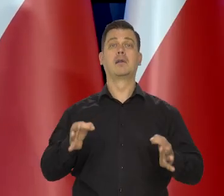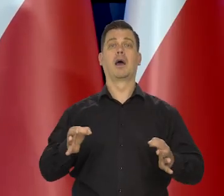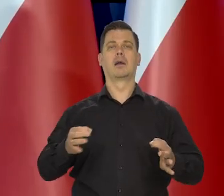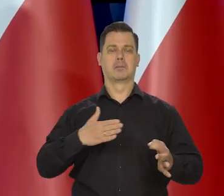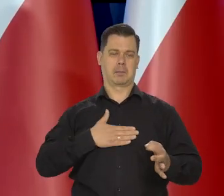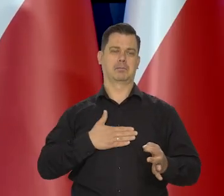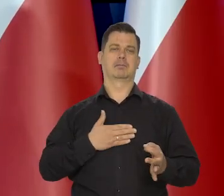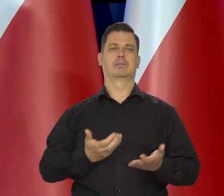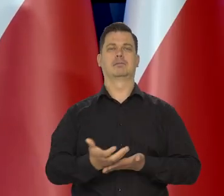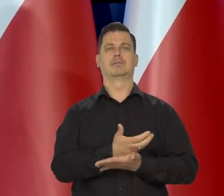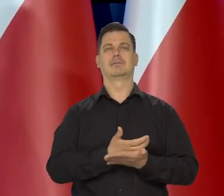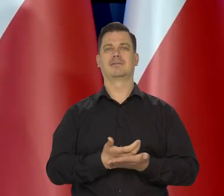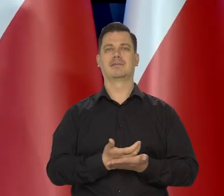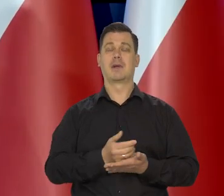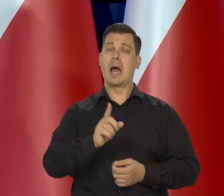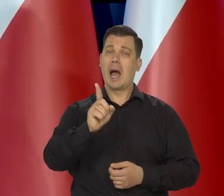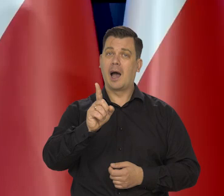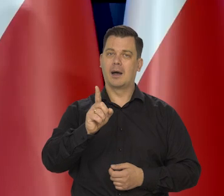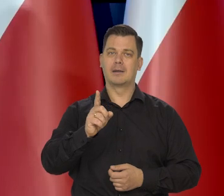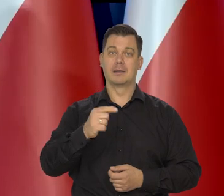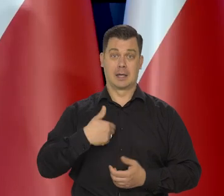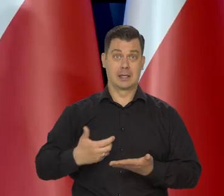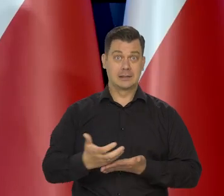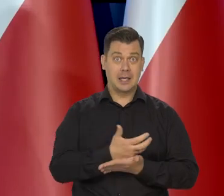Kieruje się filozofią, że to, co się zarabia, trzeba wydawać.